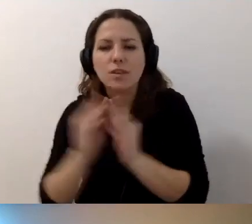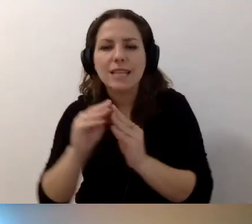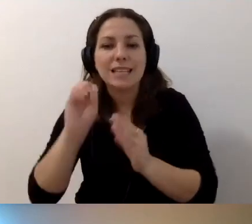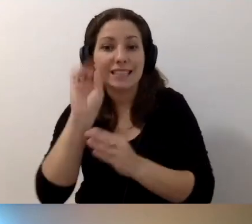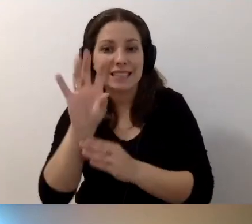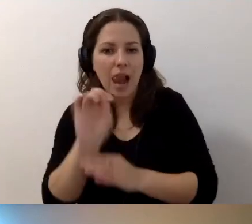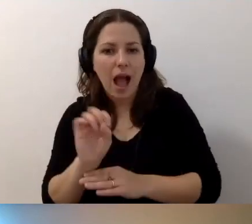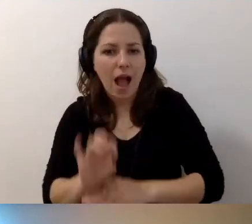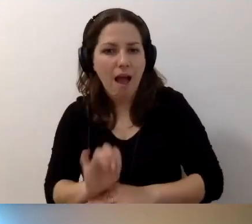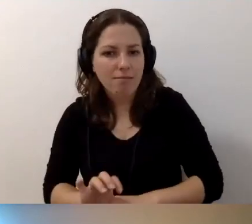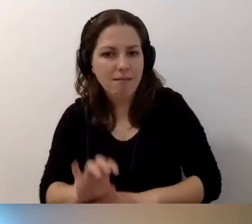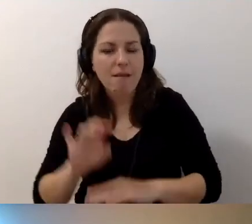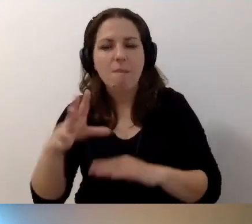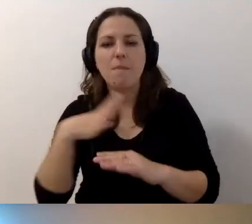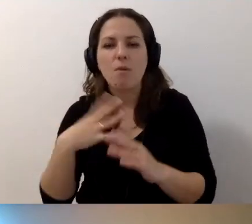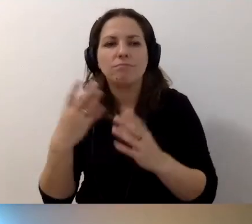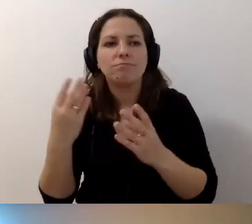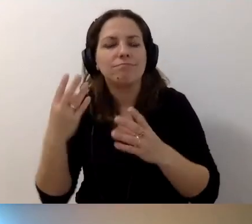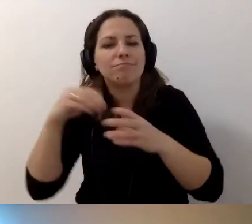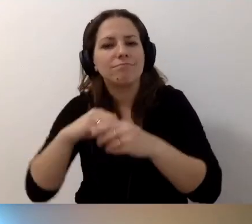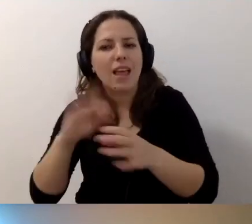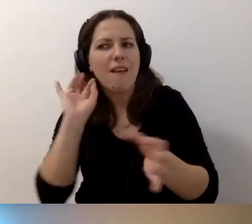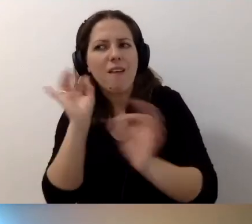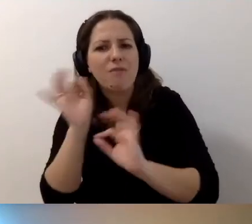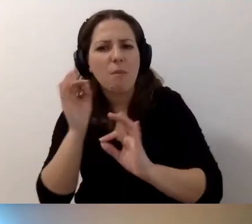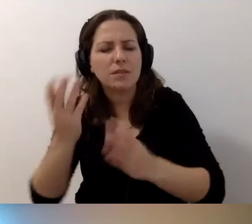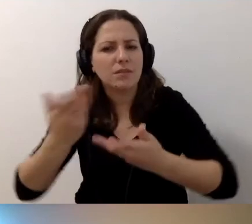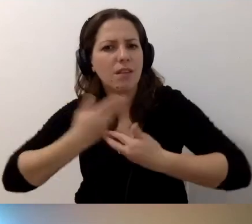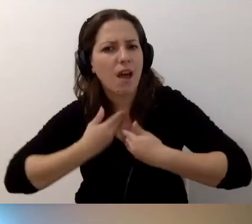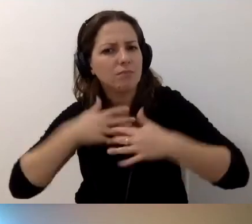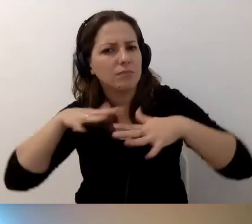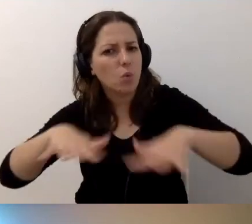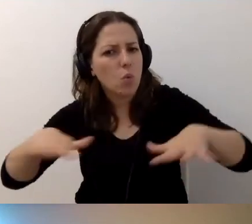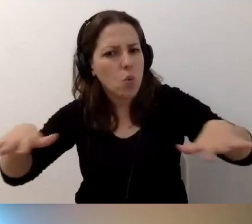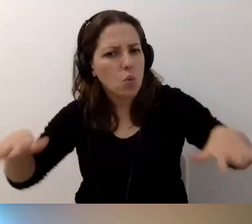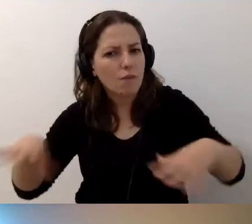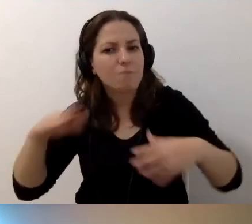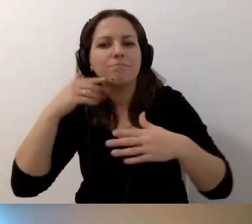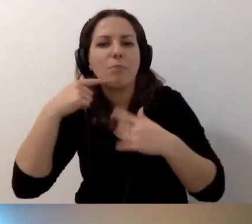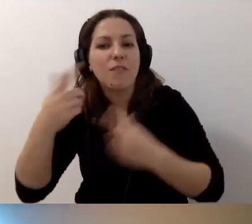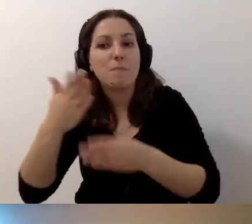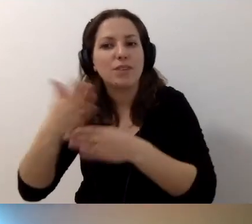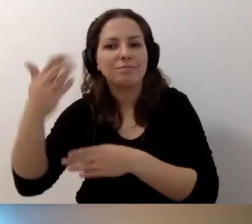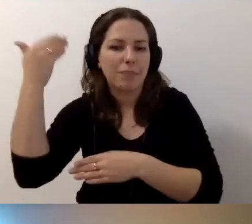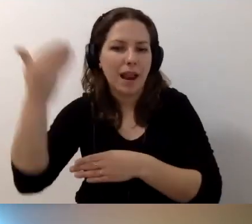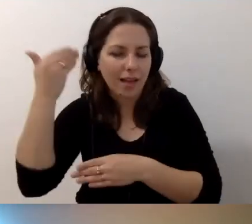które mocno wzbogacają informacyjnie to, co zostało powiedziane przez prelegenta.